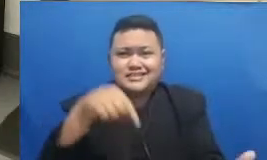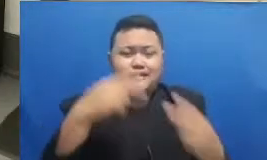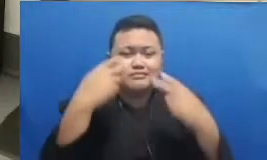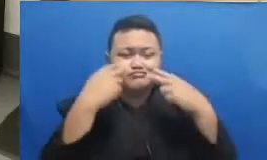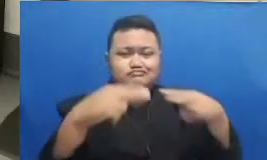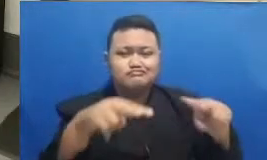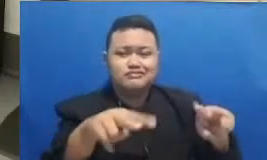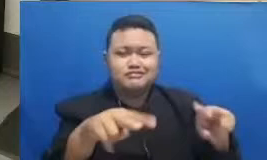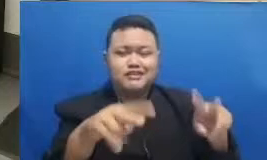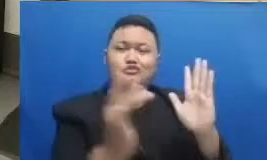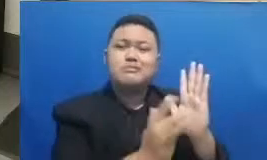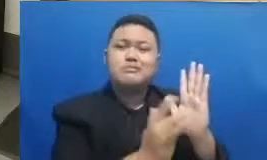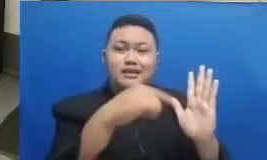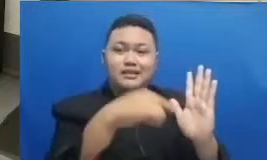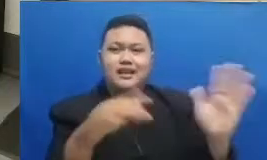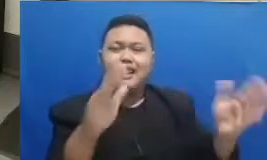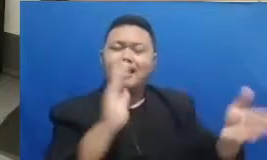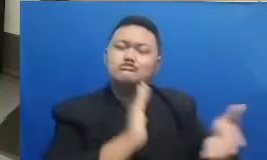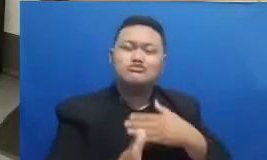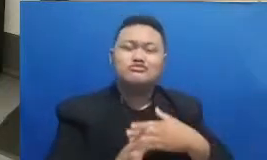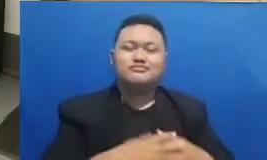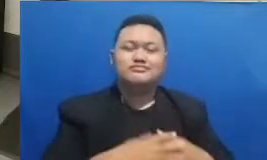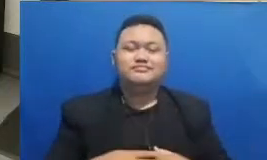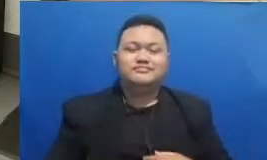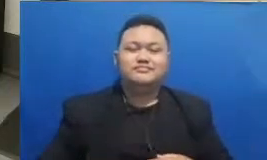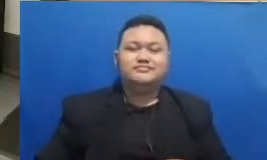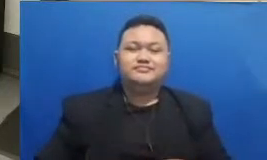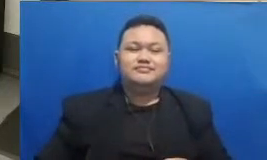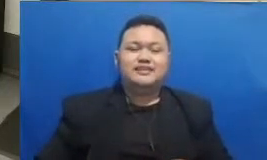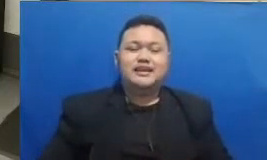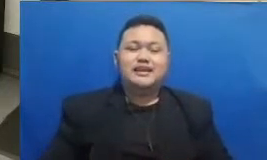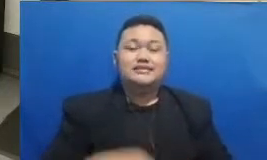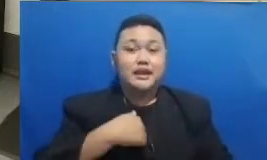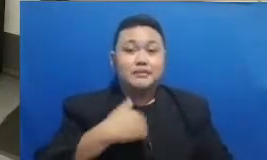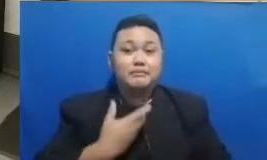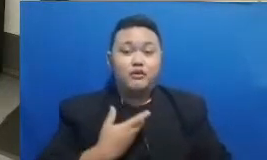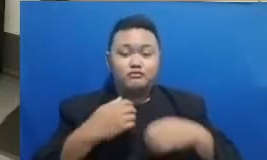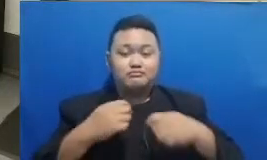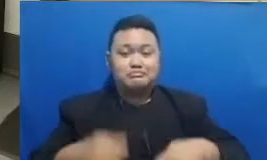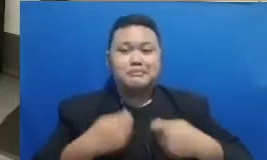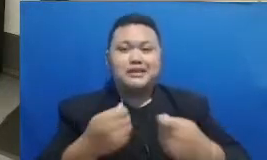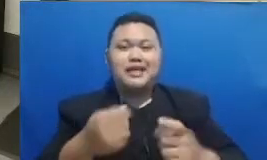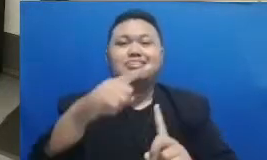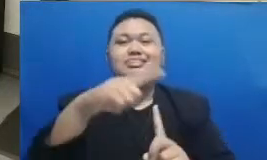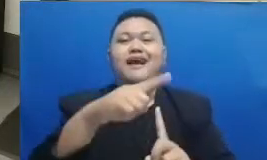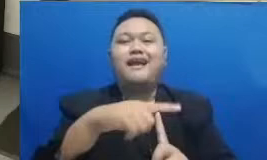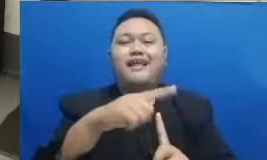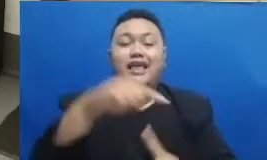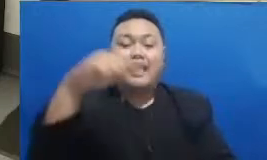ini secara Lifestyle lagi saya akan memberikan tanggal hari ini ya hari ini adalah tanggal 30